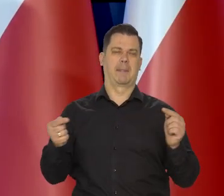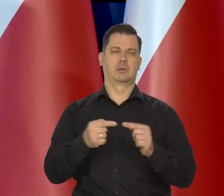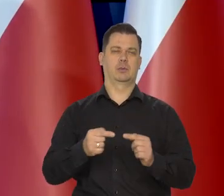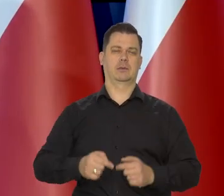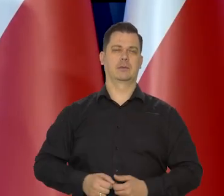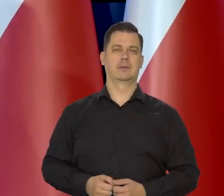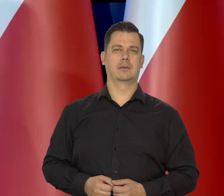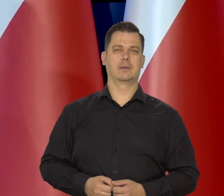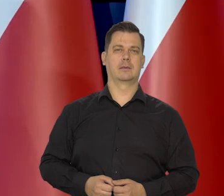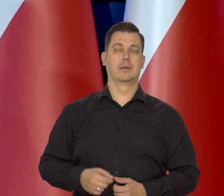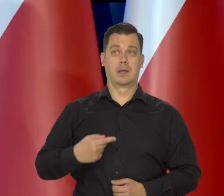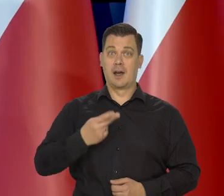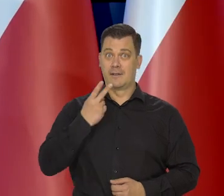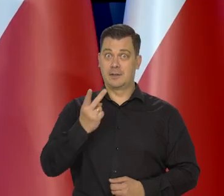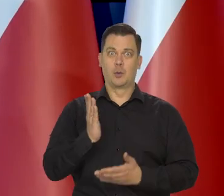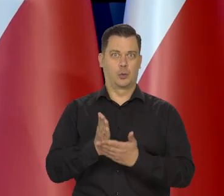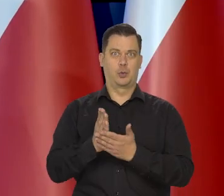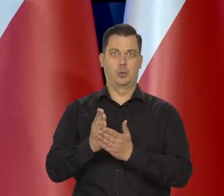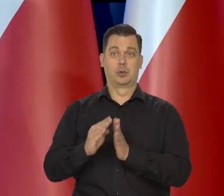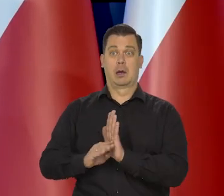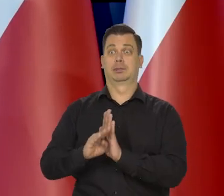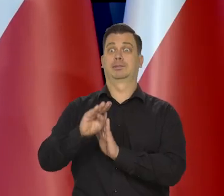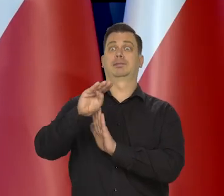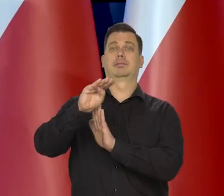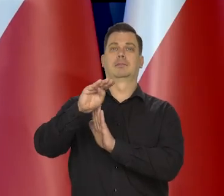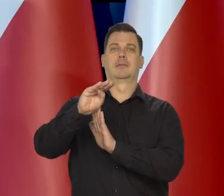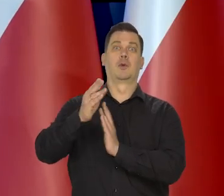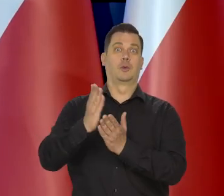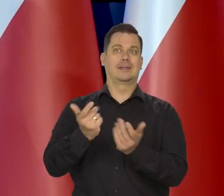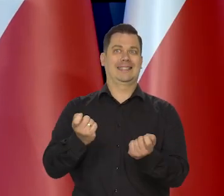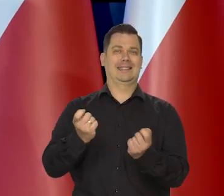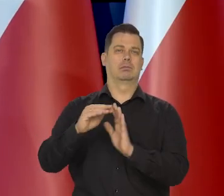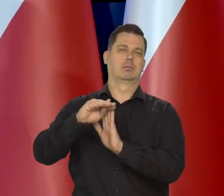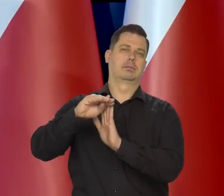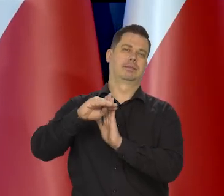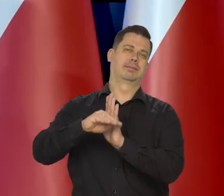czyli może powiedzieć, że widzimy ten to światło w tunelu. Ten szczęśliwy moment,